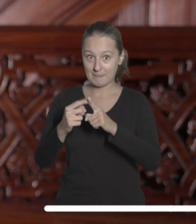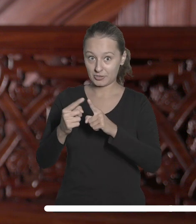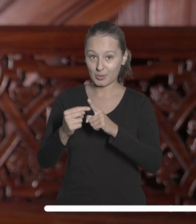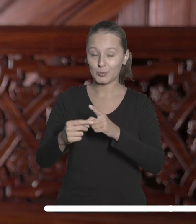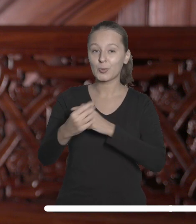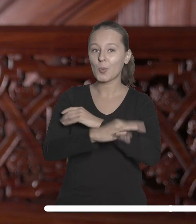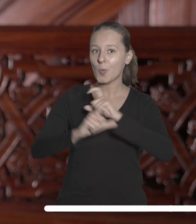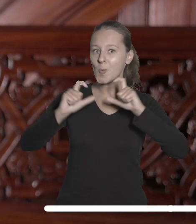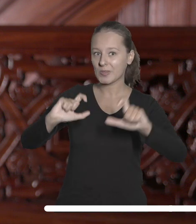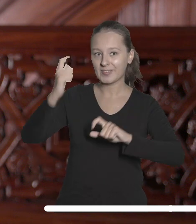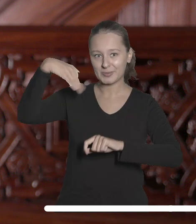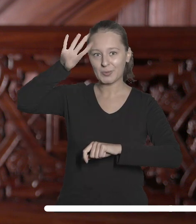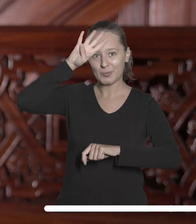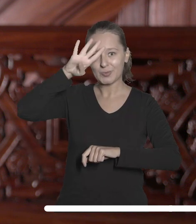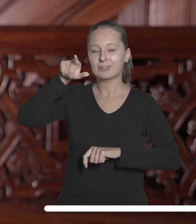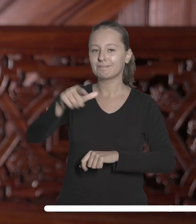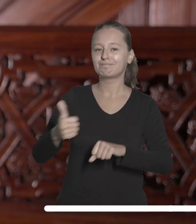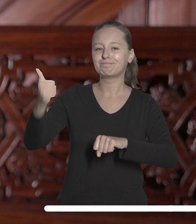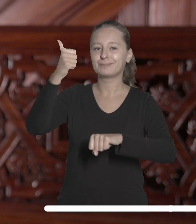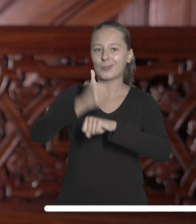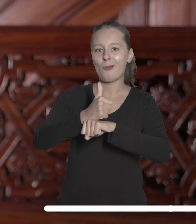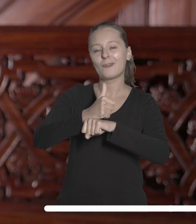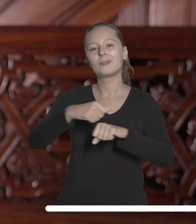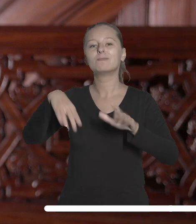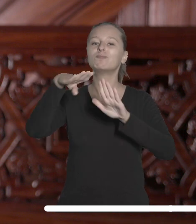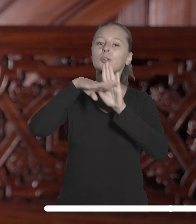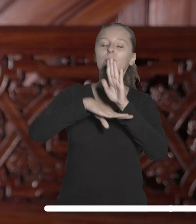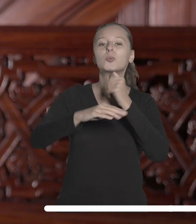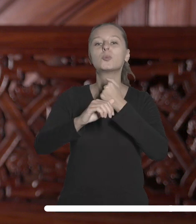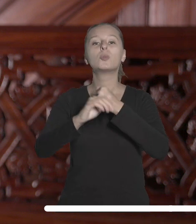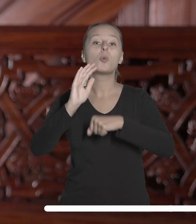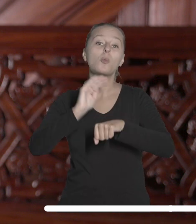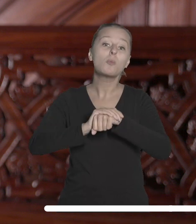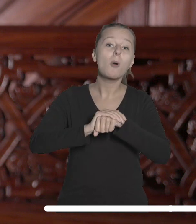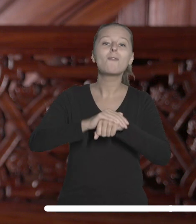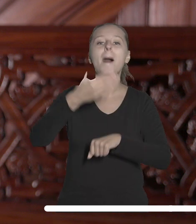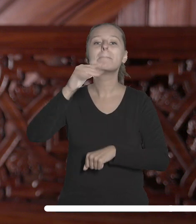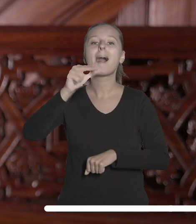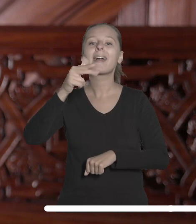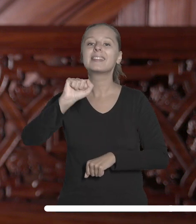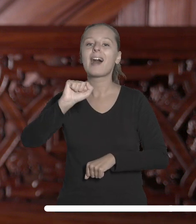Łódzki będzie gospodarzem odnowienia postanowień Magna Charta Universitatum oraz